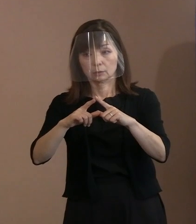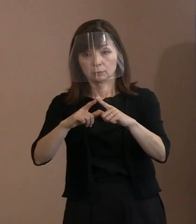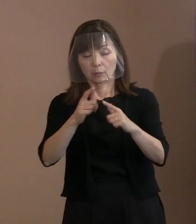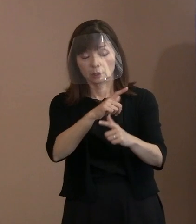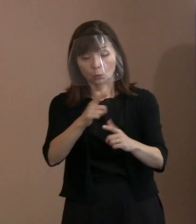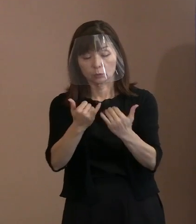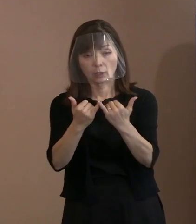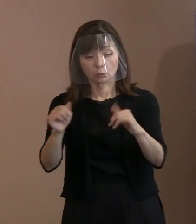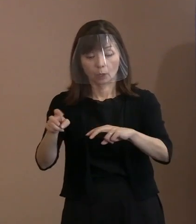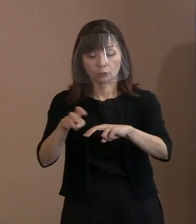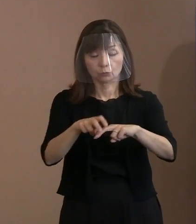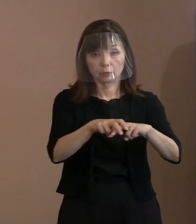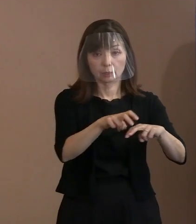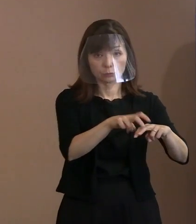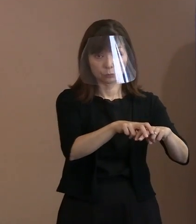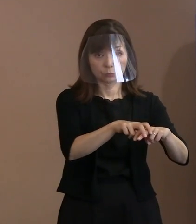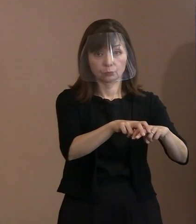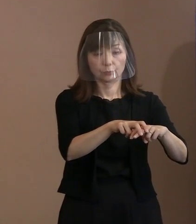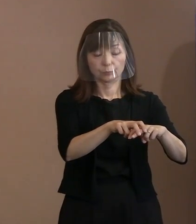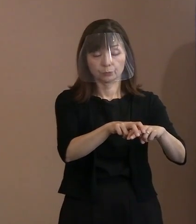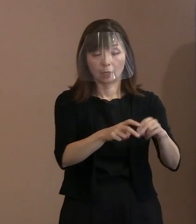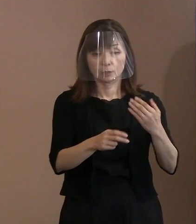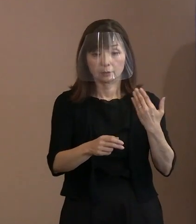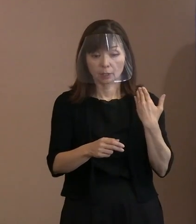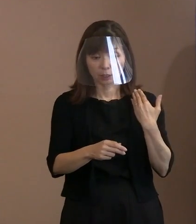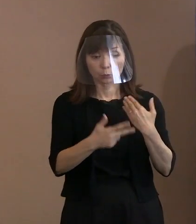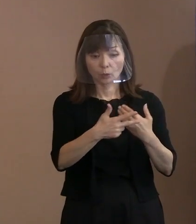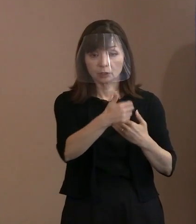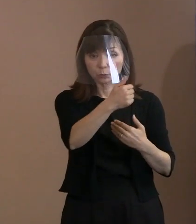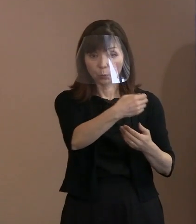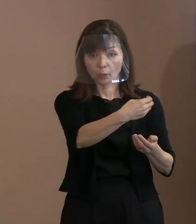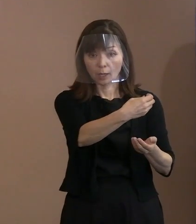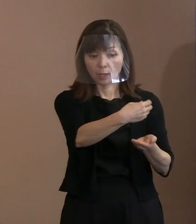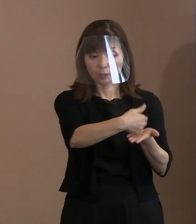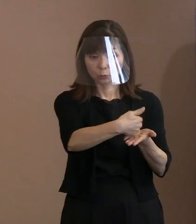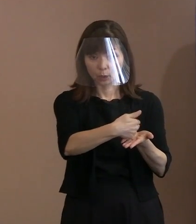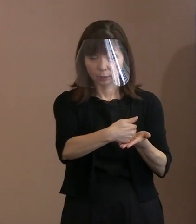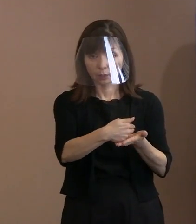今の市長がおっしゃられた点について､ 核軍縮という意味で